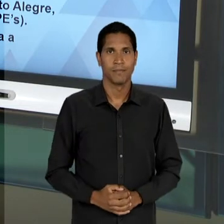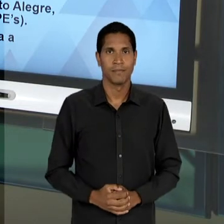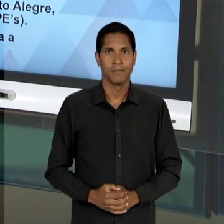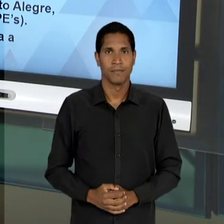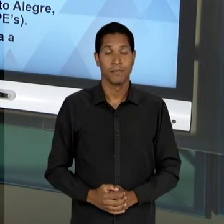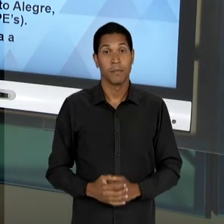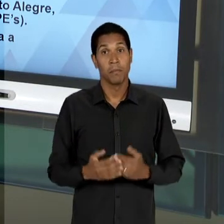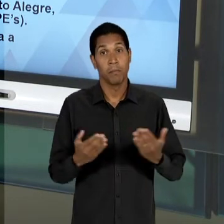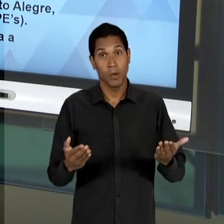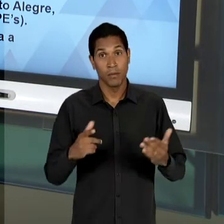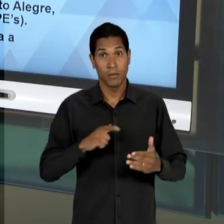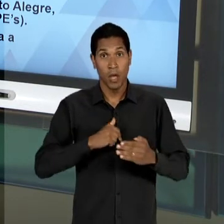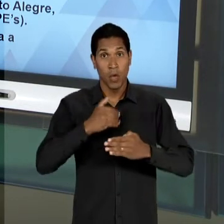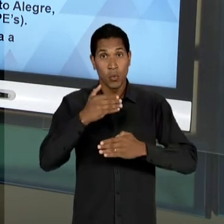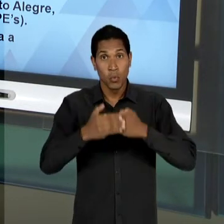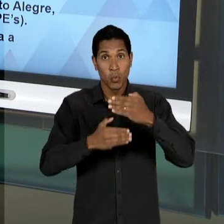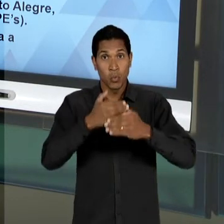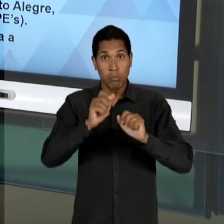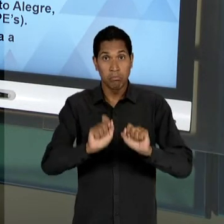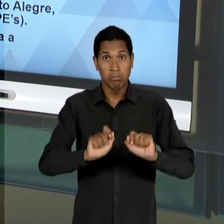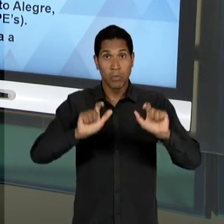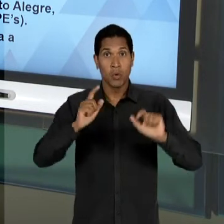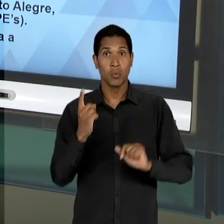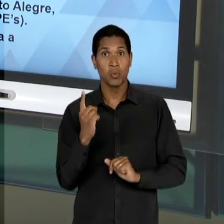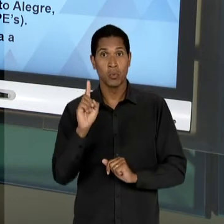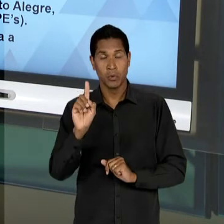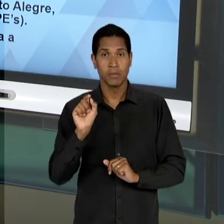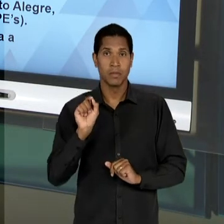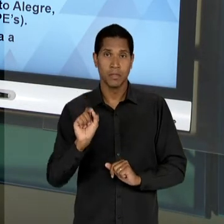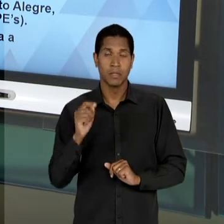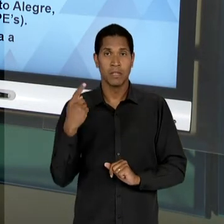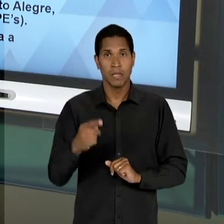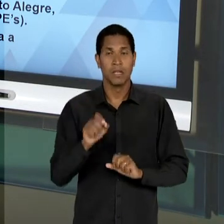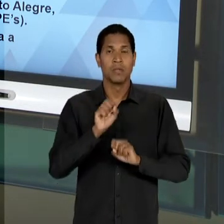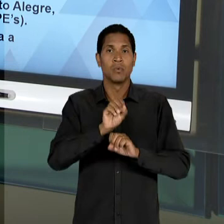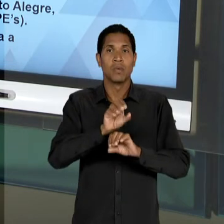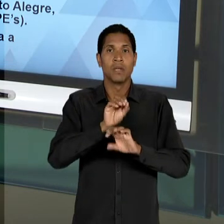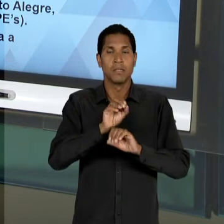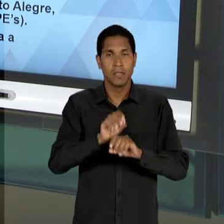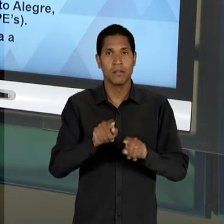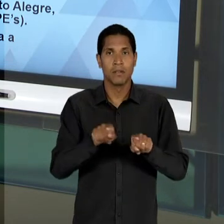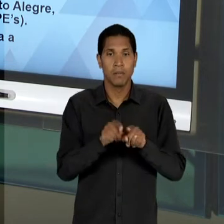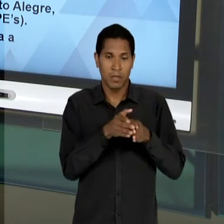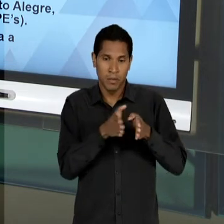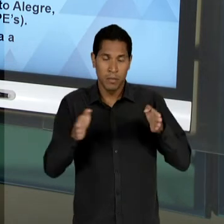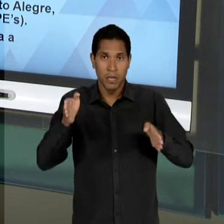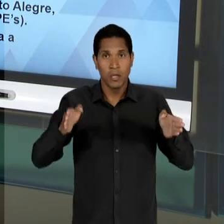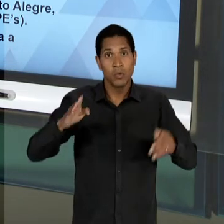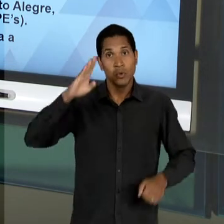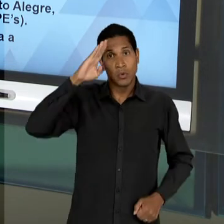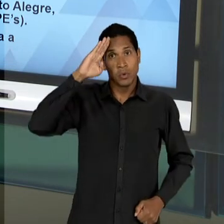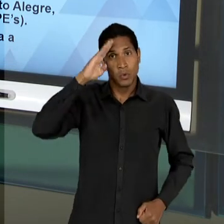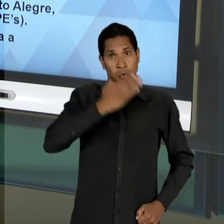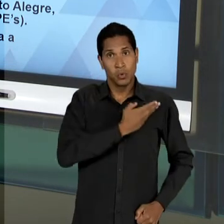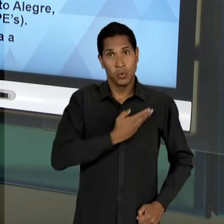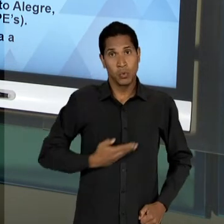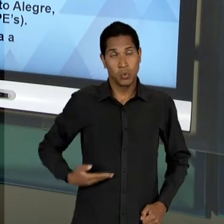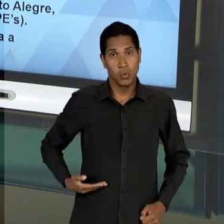PARTE DOS ESTUDOS DA EDUCAÇÃO, NO PERÍODO ENTRE DITADURAS E QUE NÓS VAMOS OBSERVAR O MODO COMO